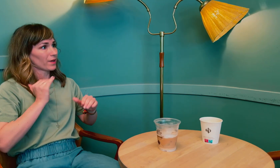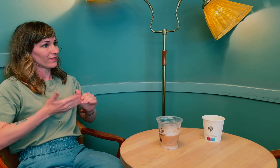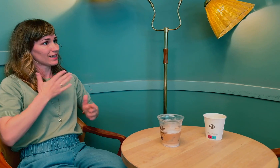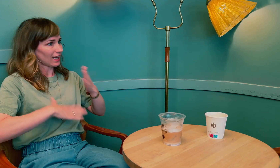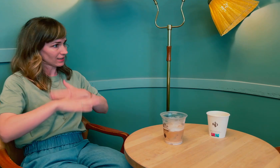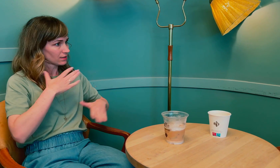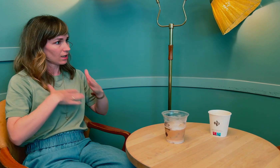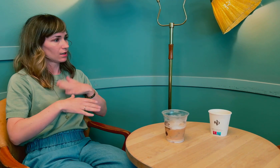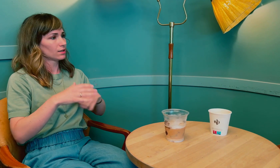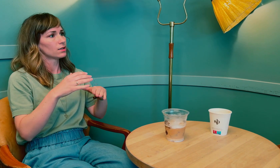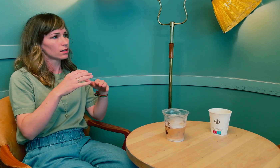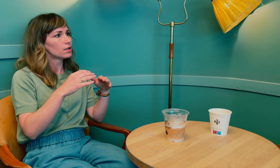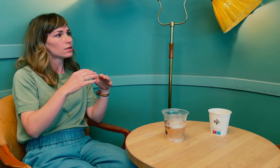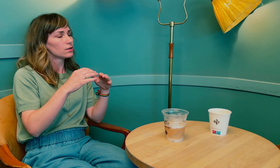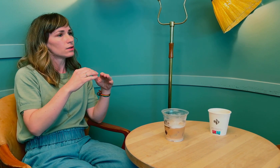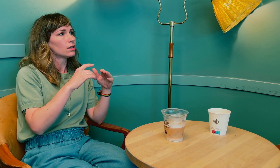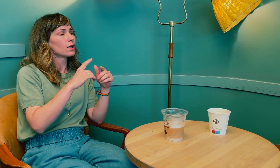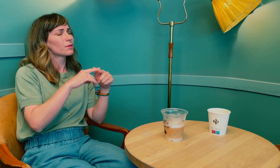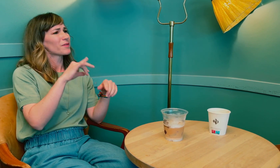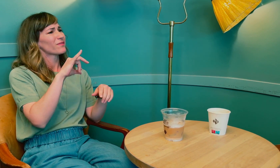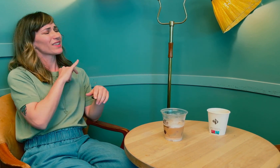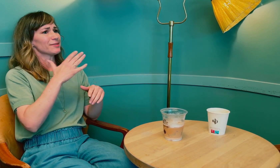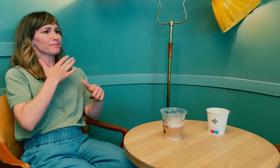Samt kunnskap om kvinnehelse.